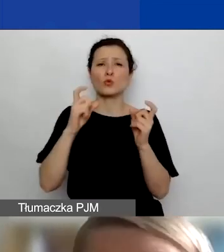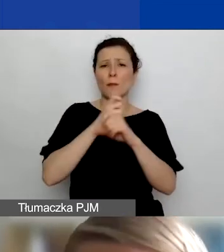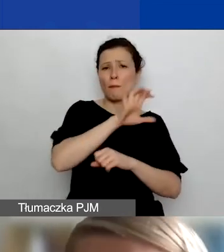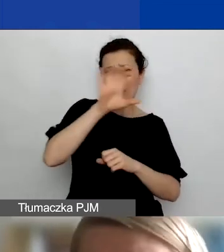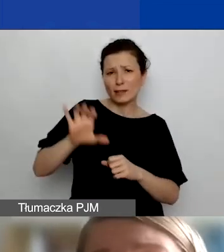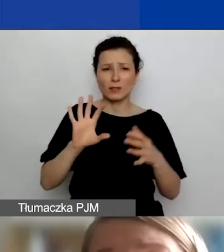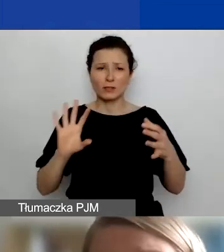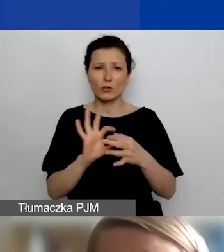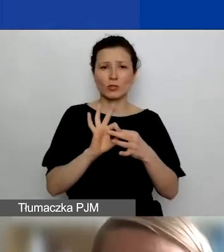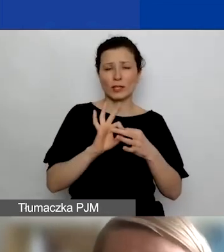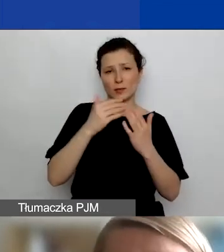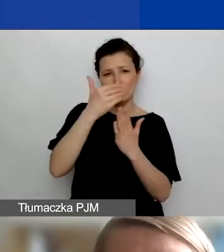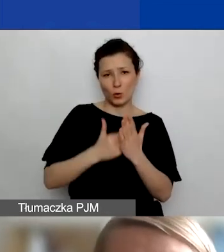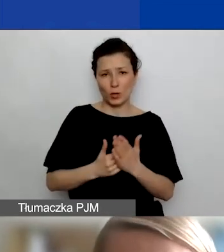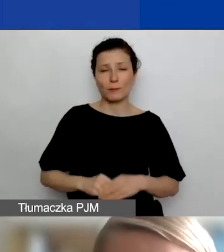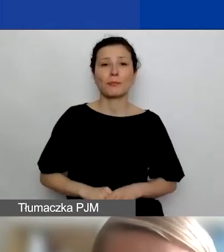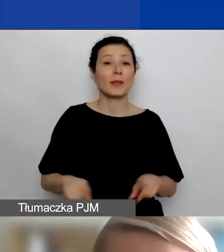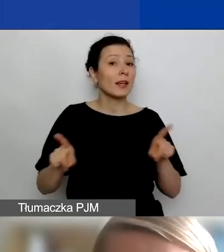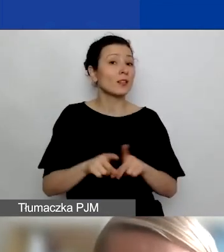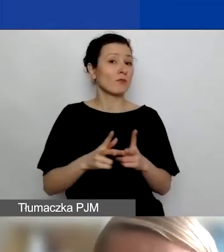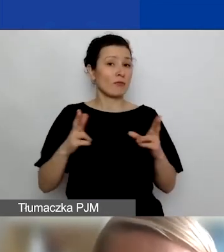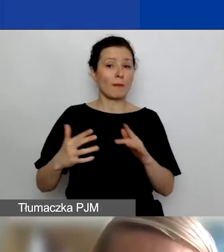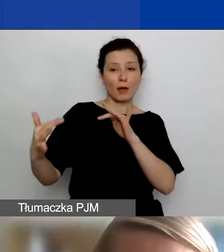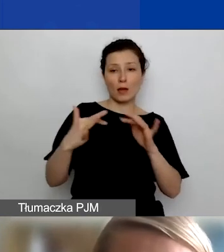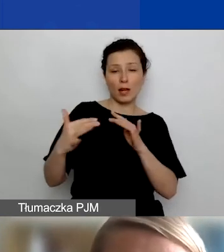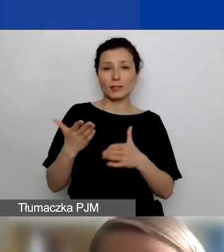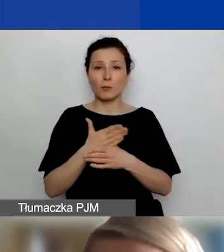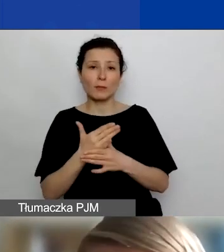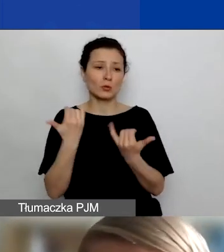Ale także w ramach relacji między różnymi podmiotami polskimi,